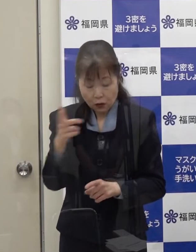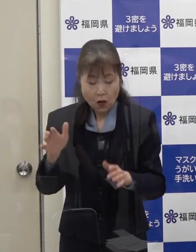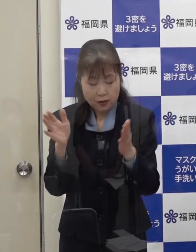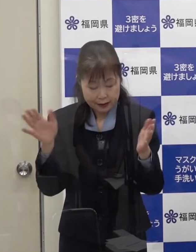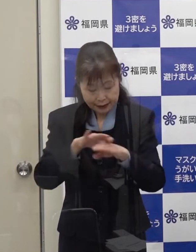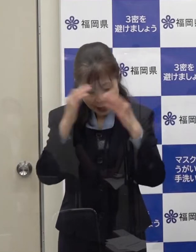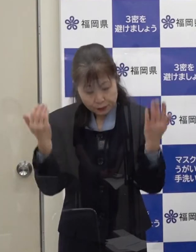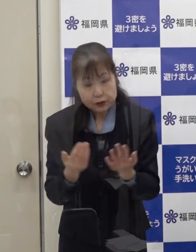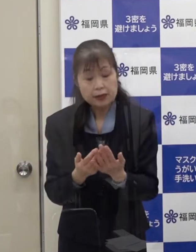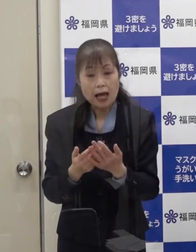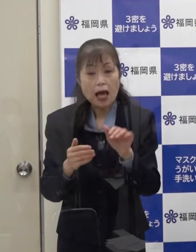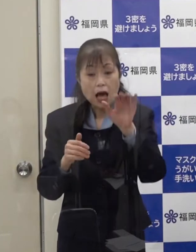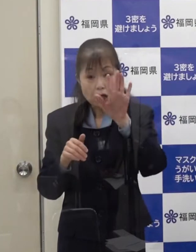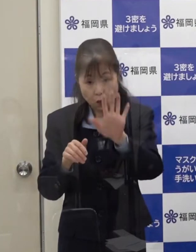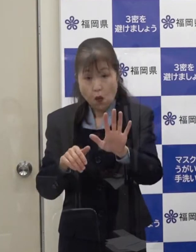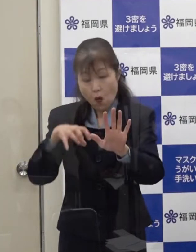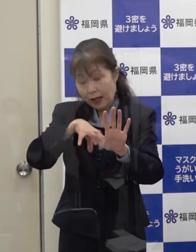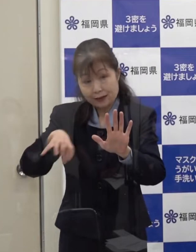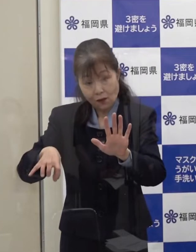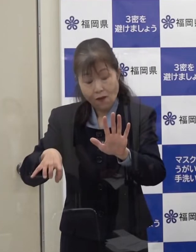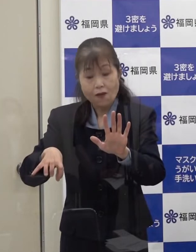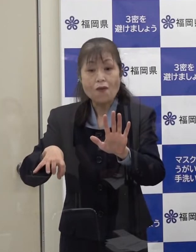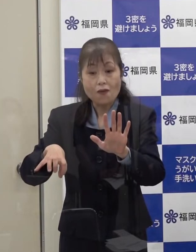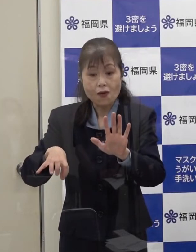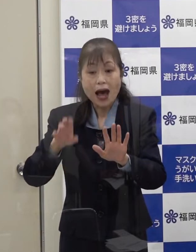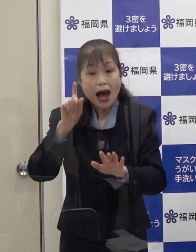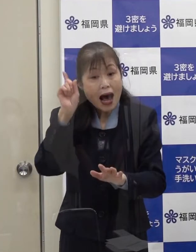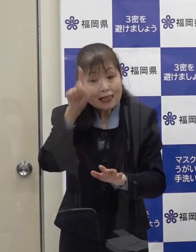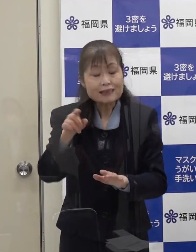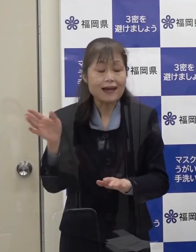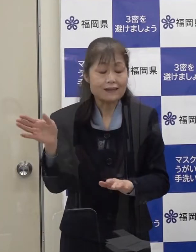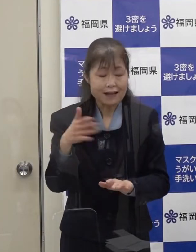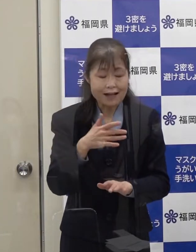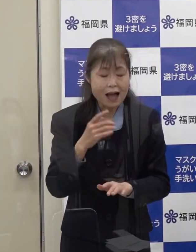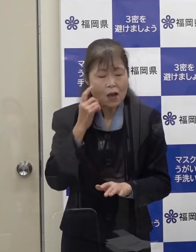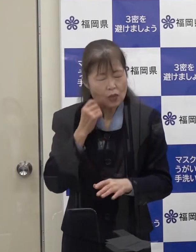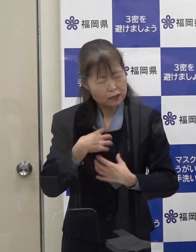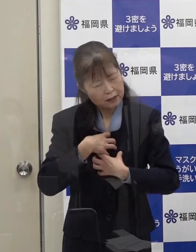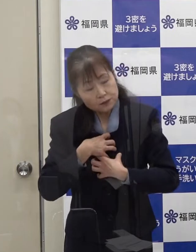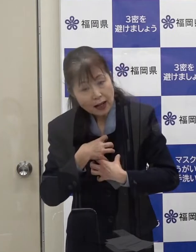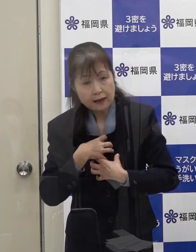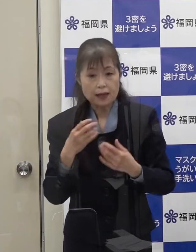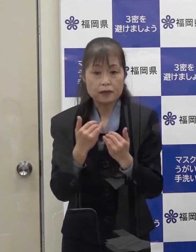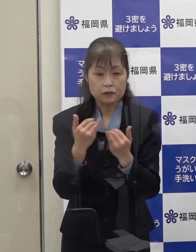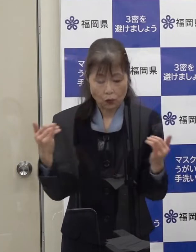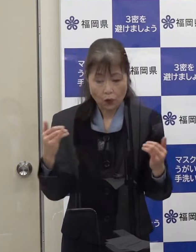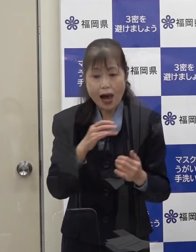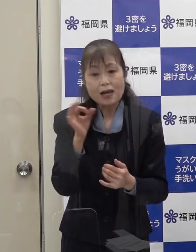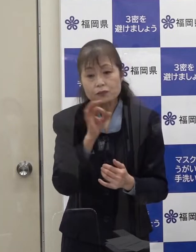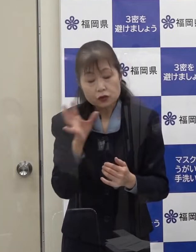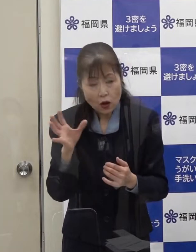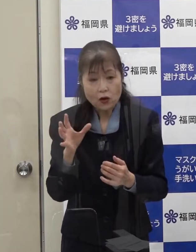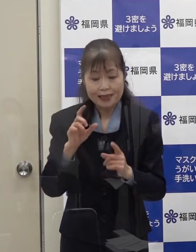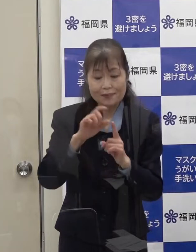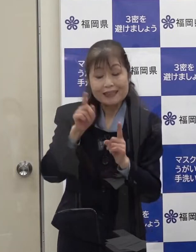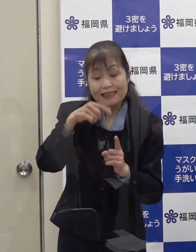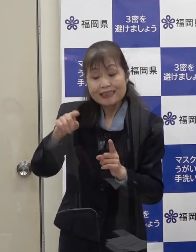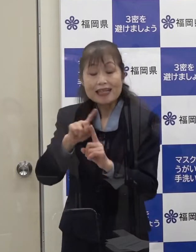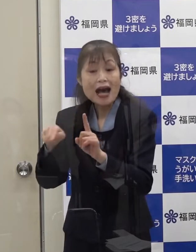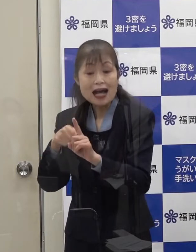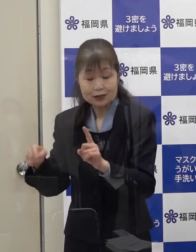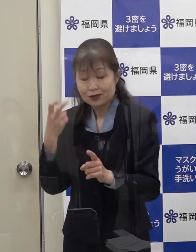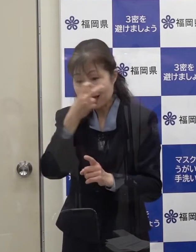不安を感じていらっしゃる方への無料のＰＣＲ検査を開始します